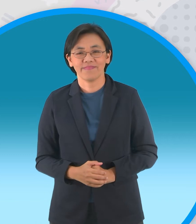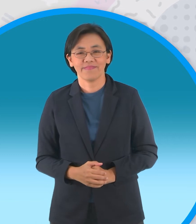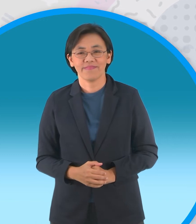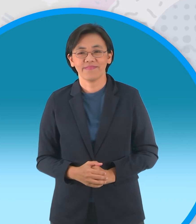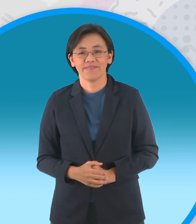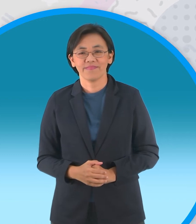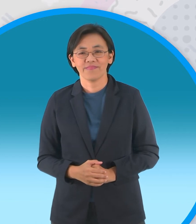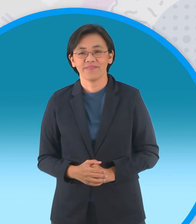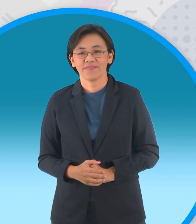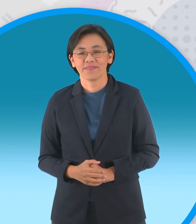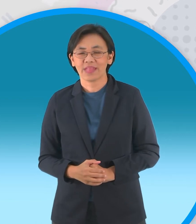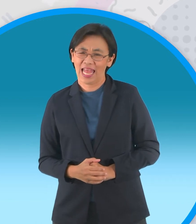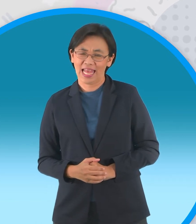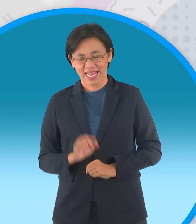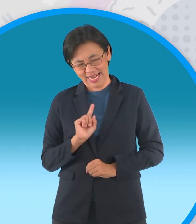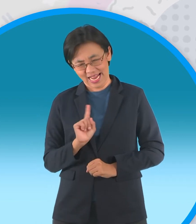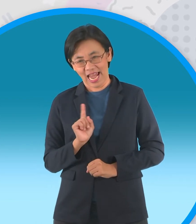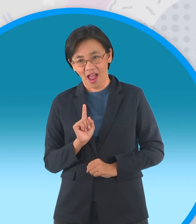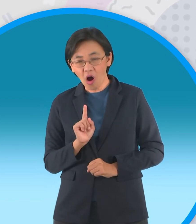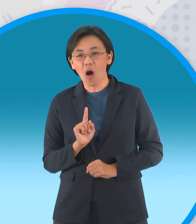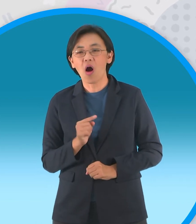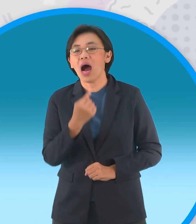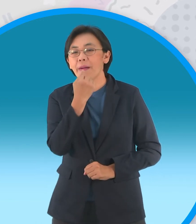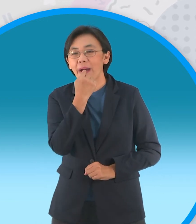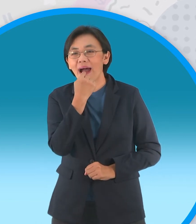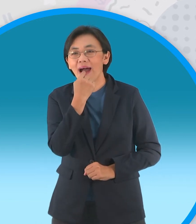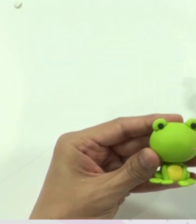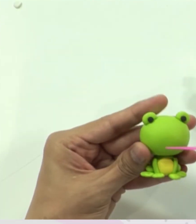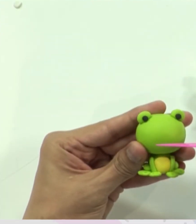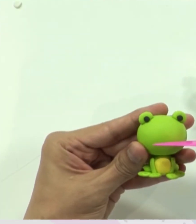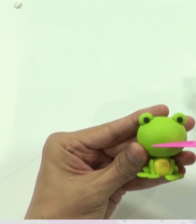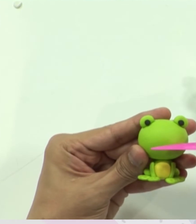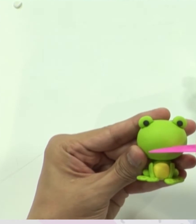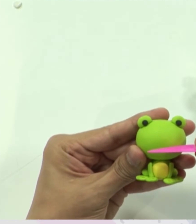เหลืออะไรเอ่ย เพิ่มส่วนปากเข้าไปนะครับ